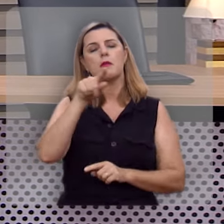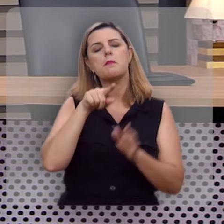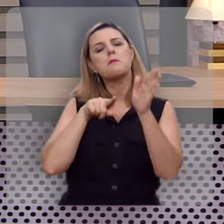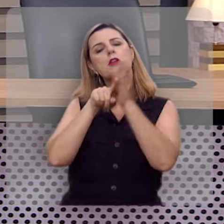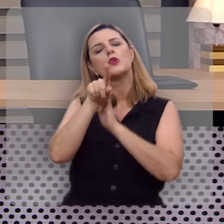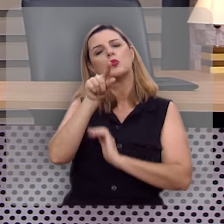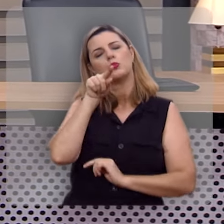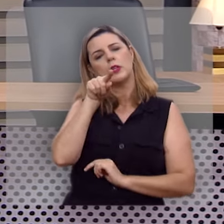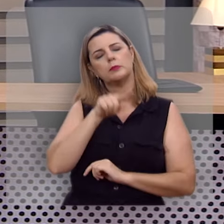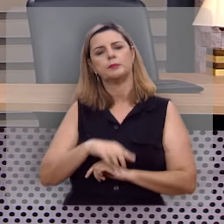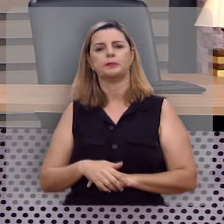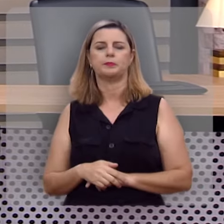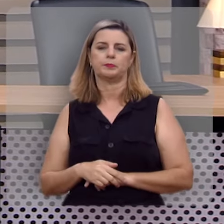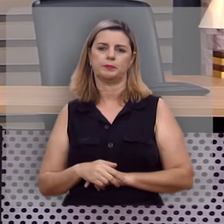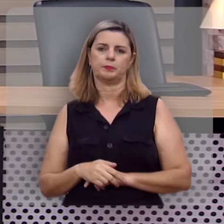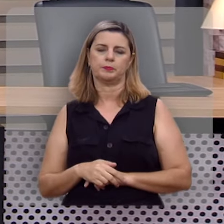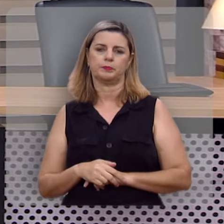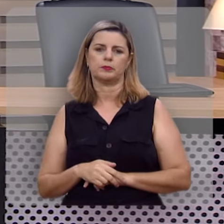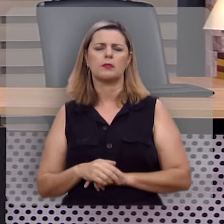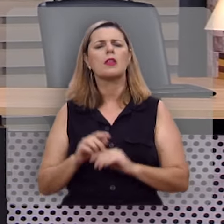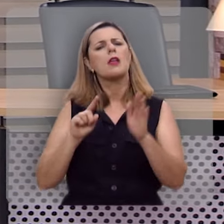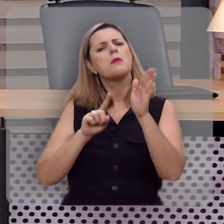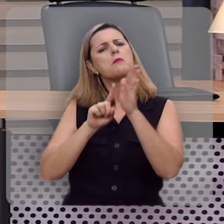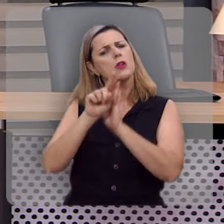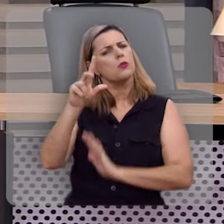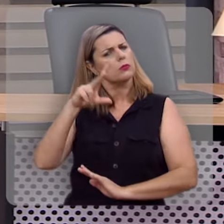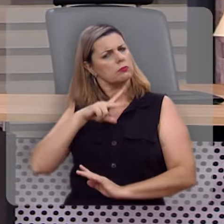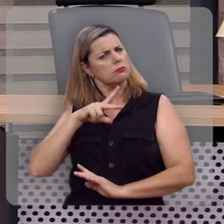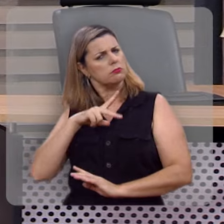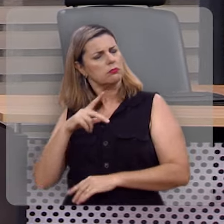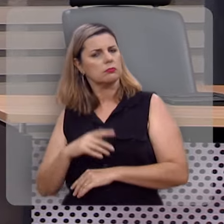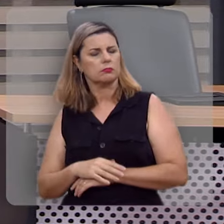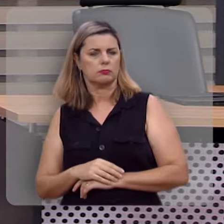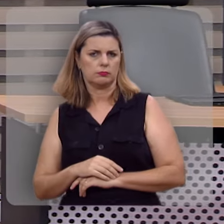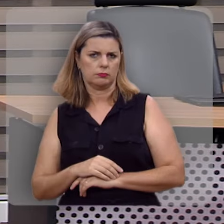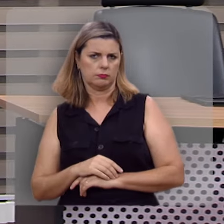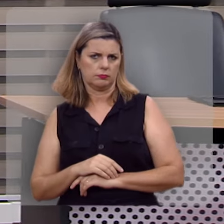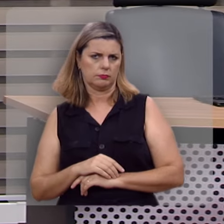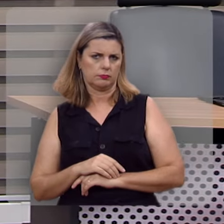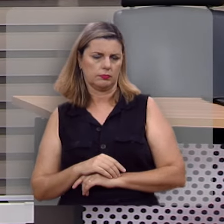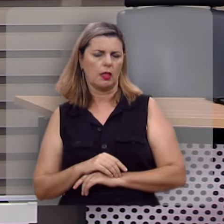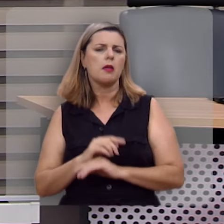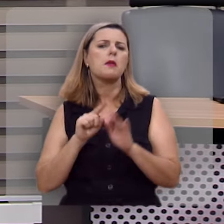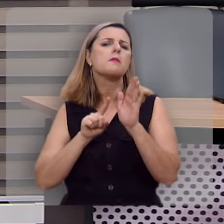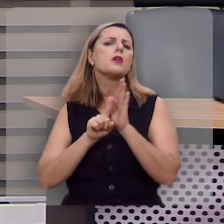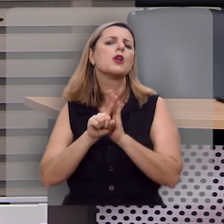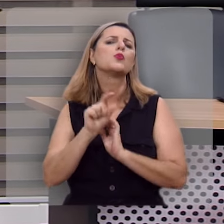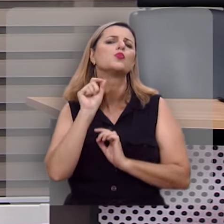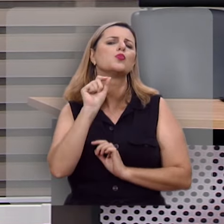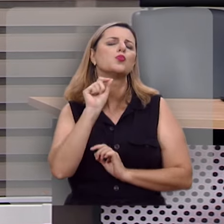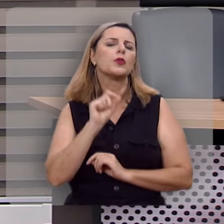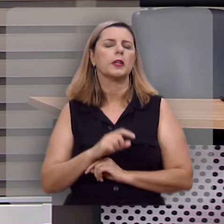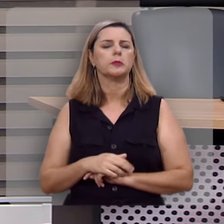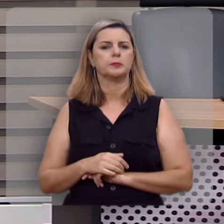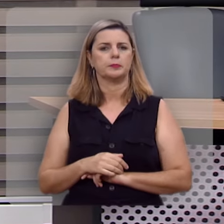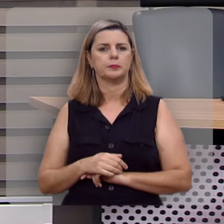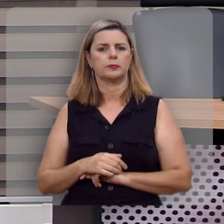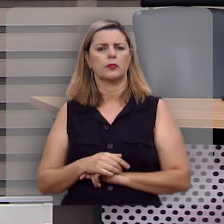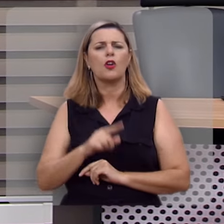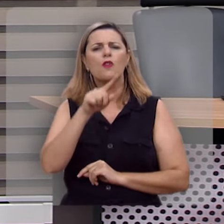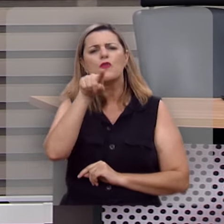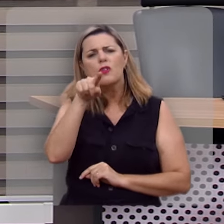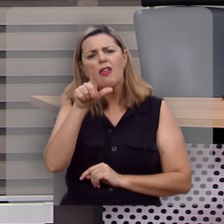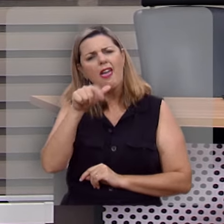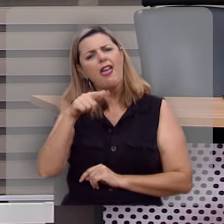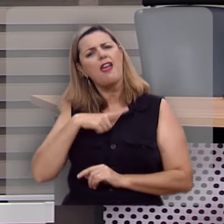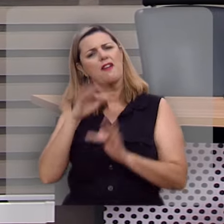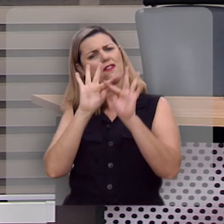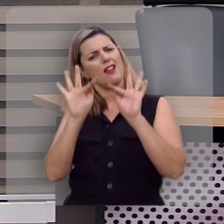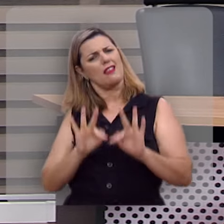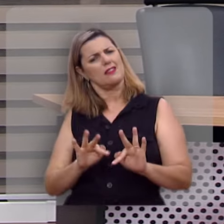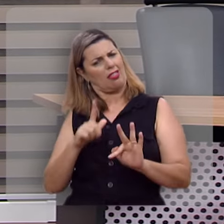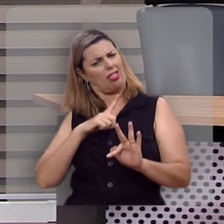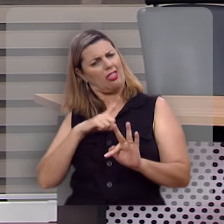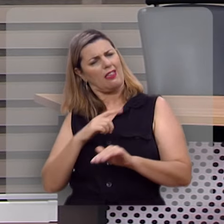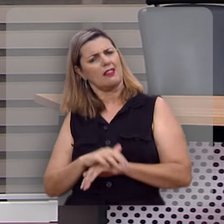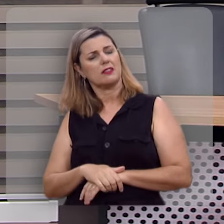uma pergunta, uma pergunta pessoal, e a pergunta é esta: você é uma pessoa feliz?